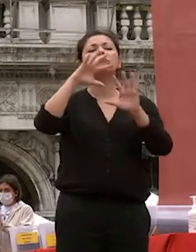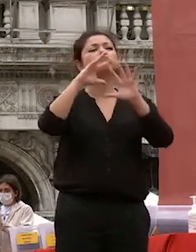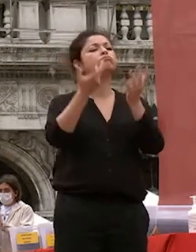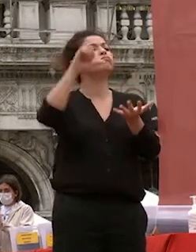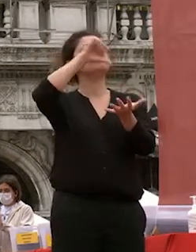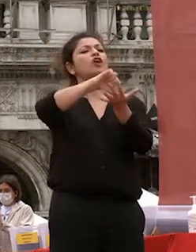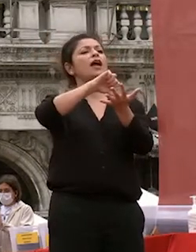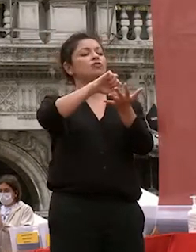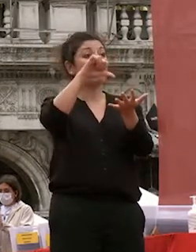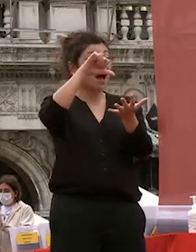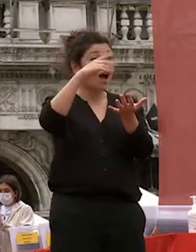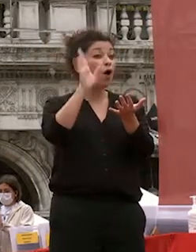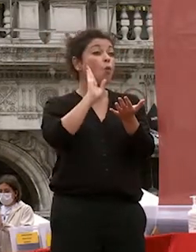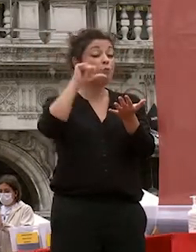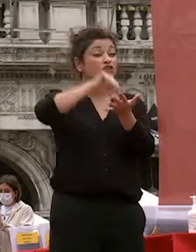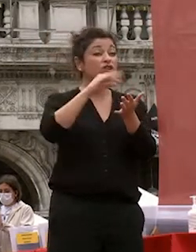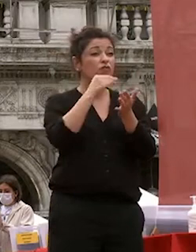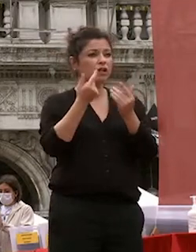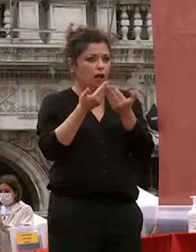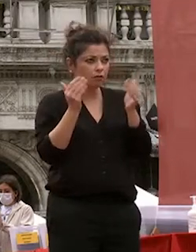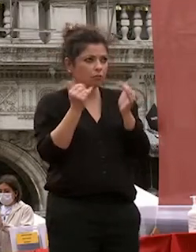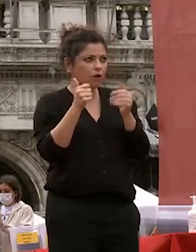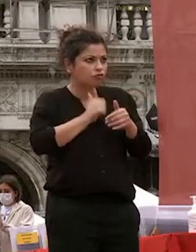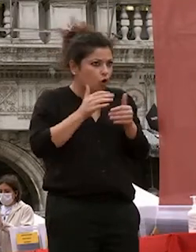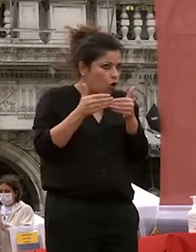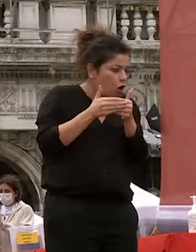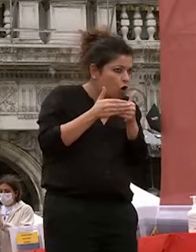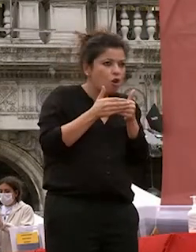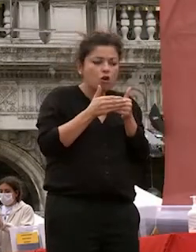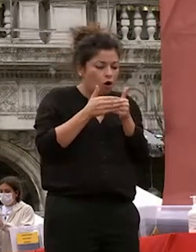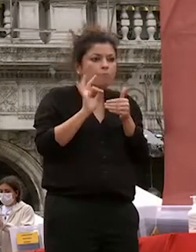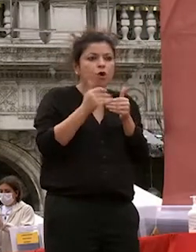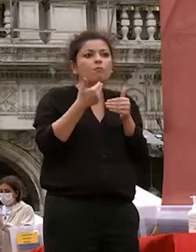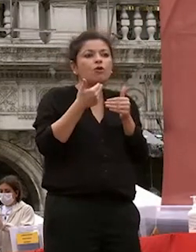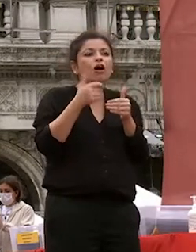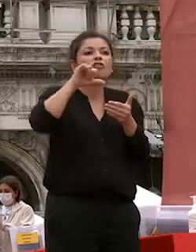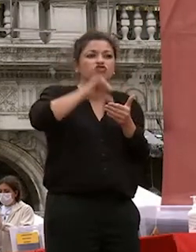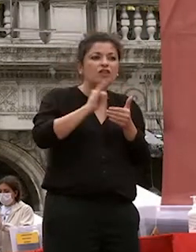solitudine bensì nella fitta rete di relazioni familiari e sociali che riesce